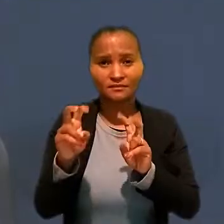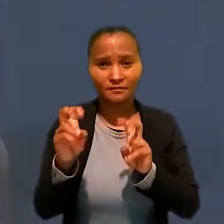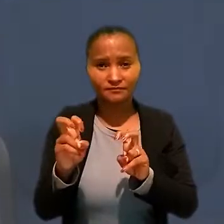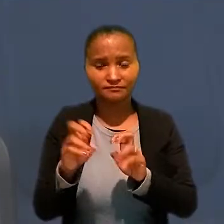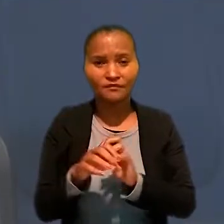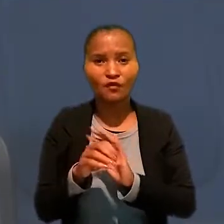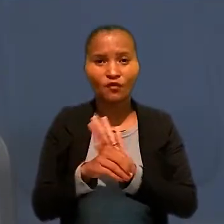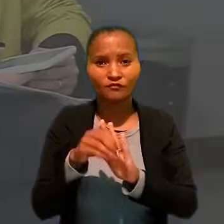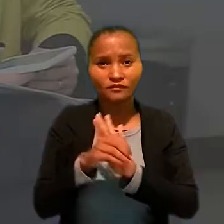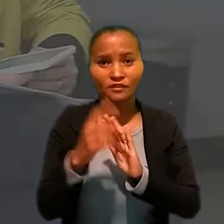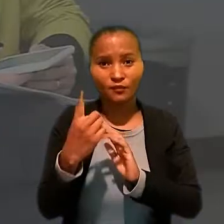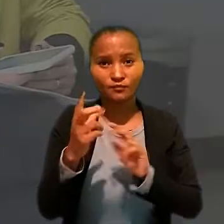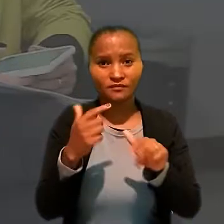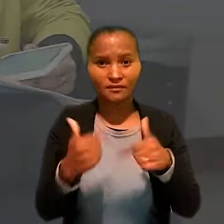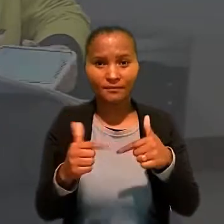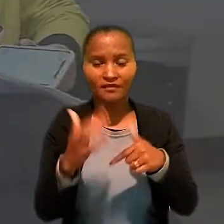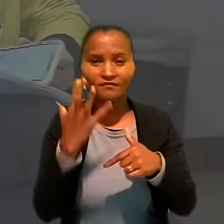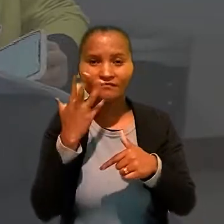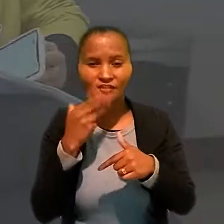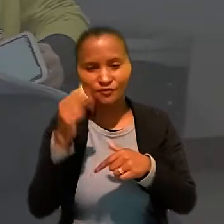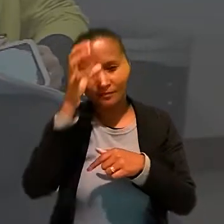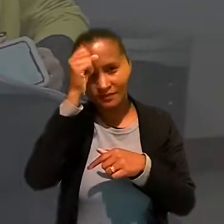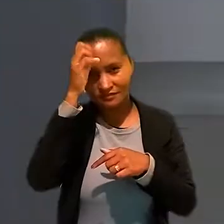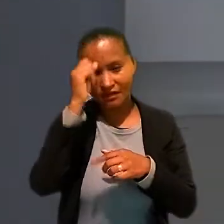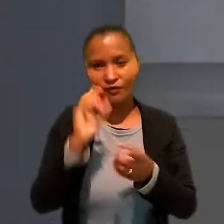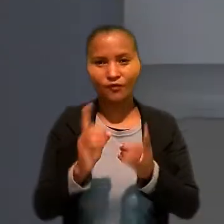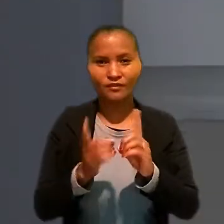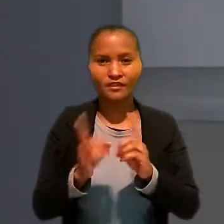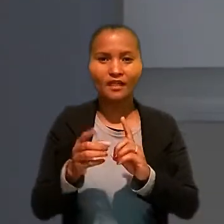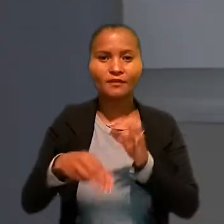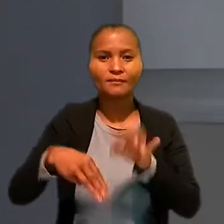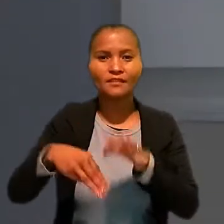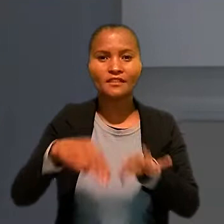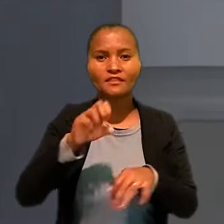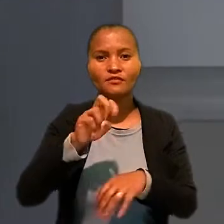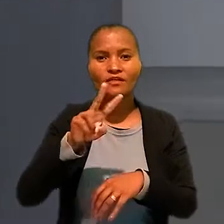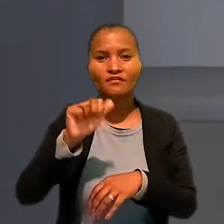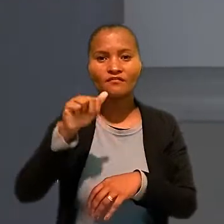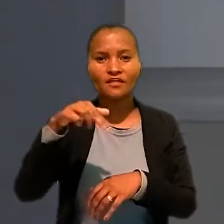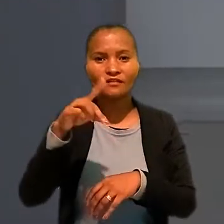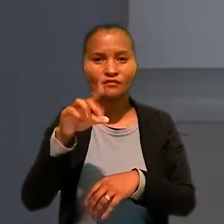A oficina um "Trabalho infantil e Aprendizagem" foi coordenada pelo ministro Evandro Valadão,